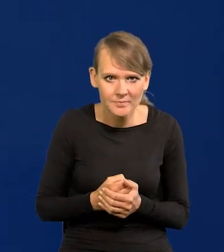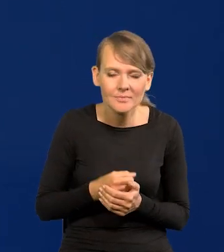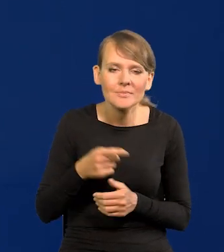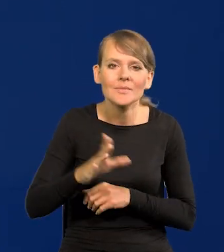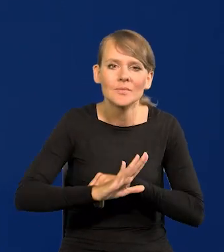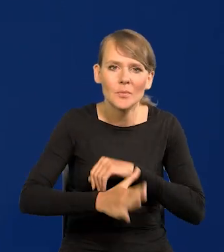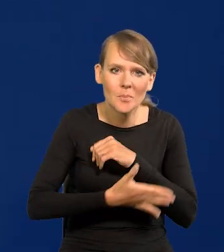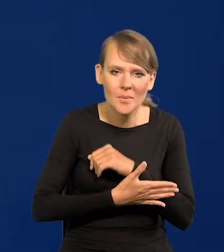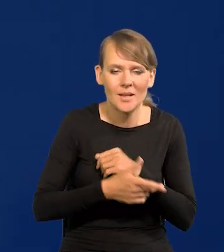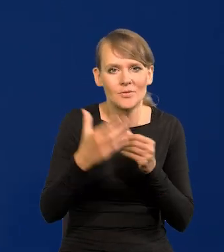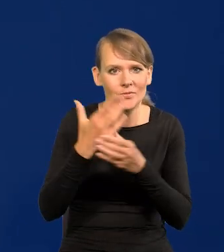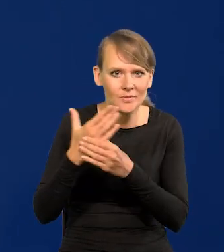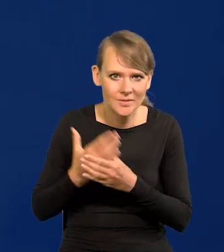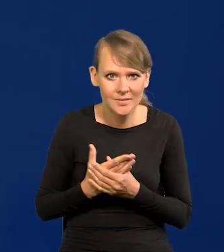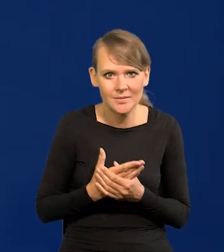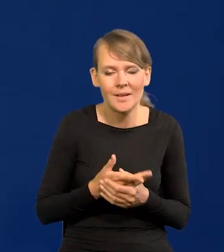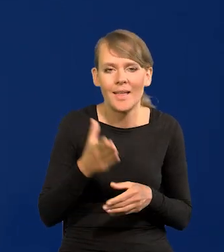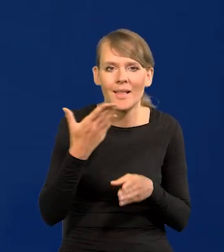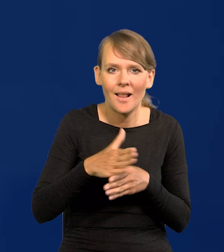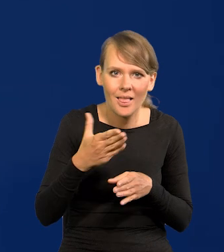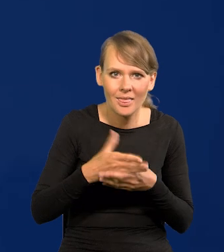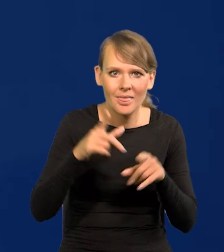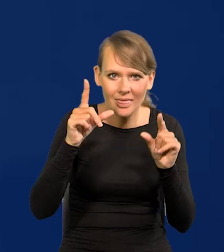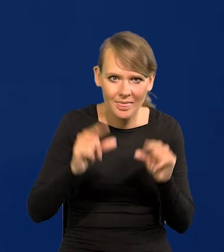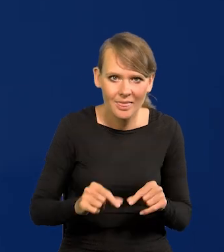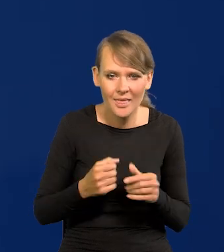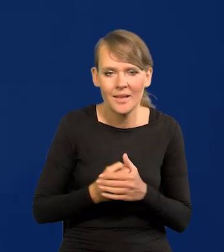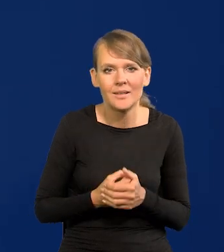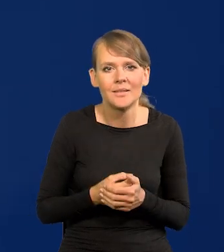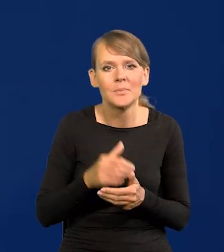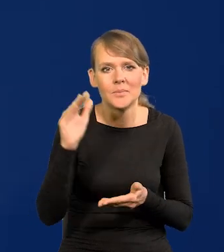Wsparciu przedsiębiorstw, potknięciu kredytu niższych rat